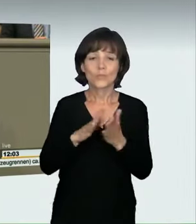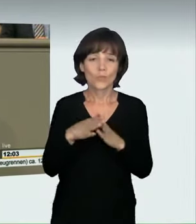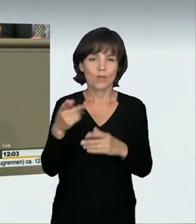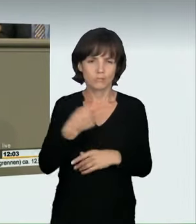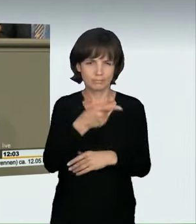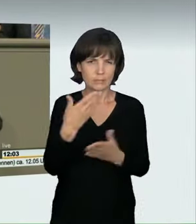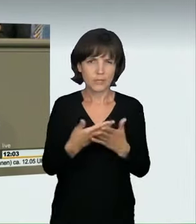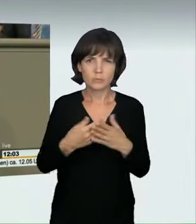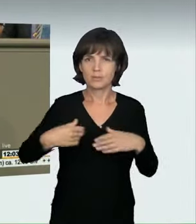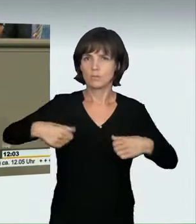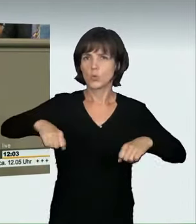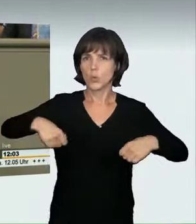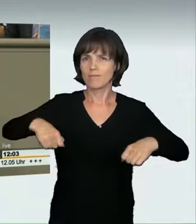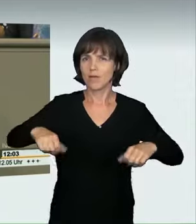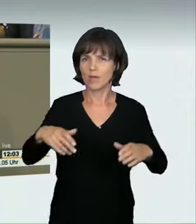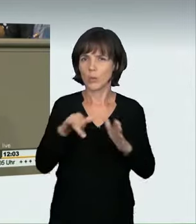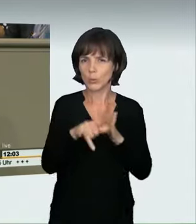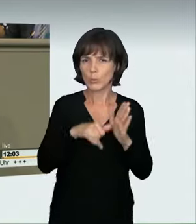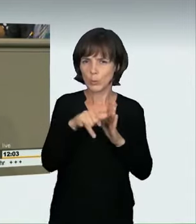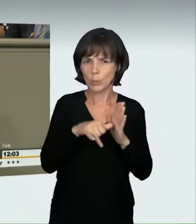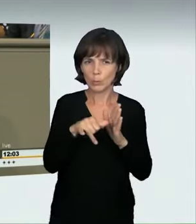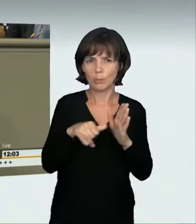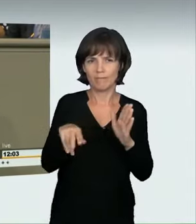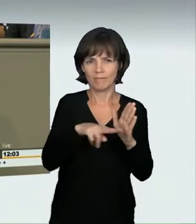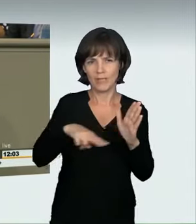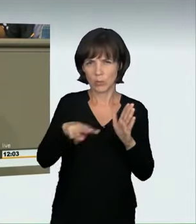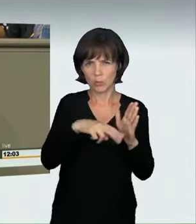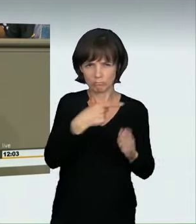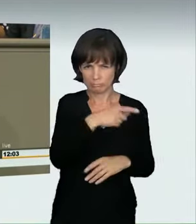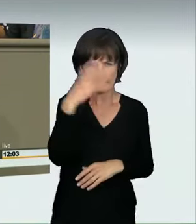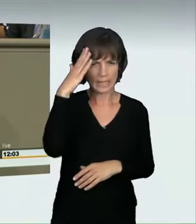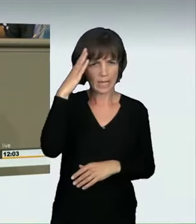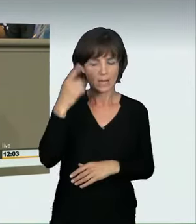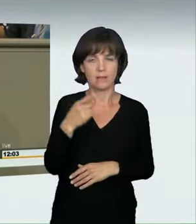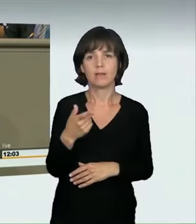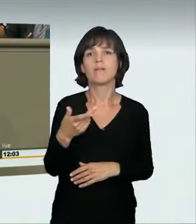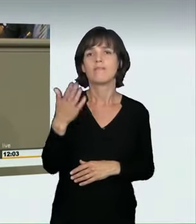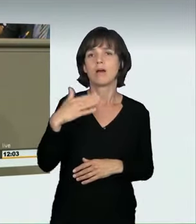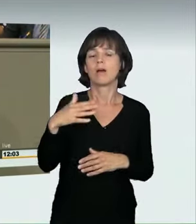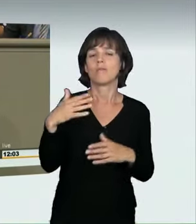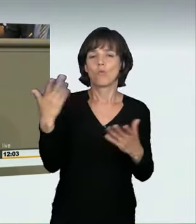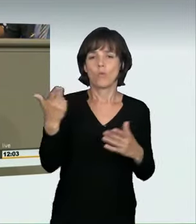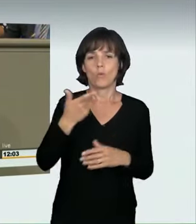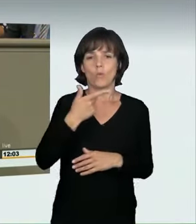jeder, der sich mit diesem Thema beschäftigt, kennt ihn, glaube ich, in Erinnerung rufen, der vom Landgericht Bremen wegen fahrlässiger